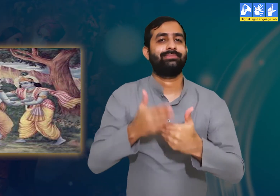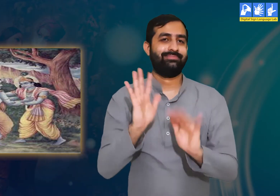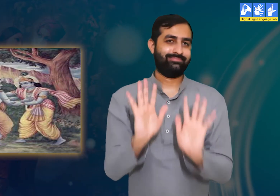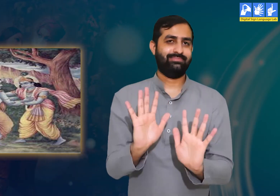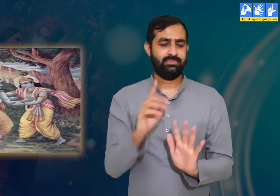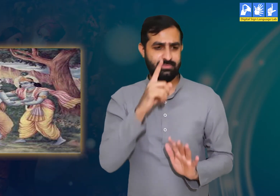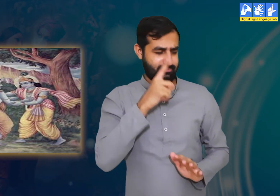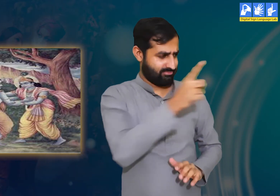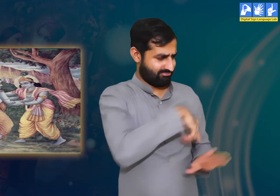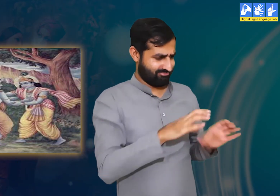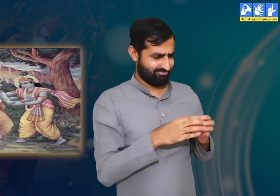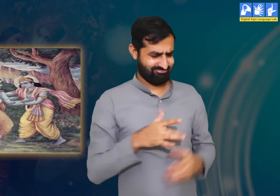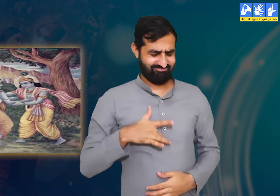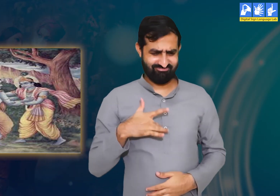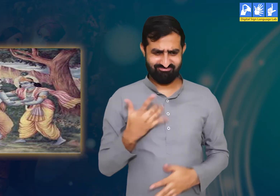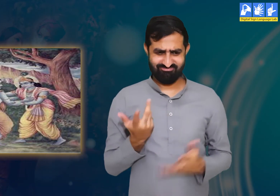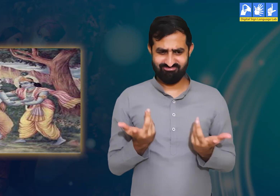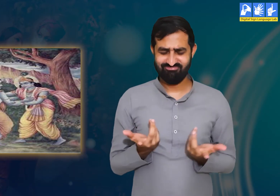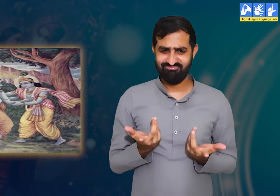यह सुनकर हमें बिल्कुल भी अच्छा नहीं लग रहा।